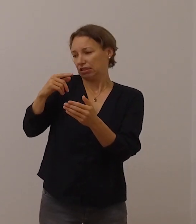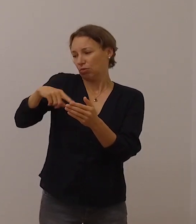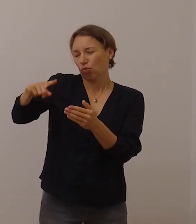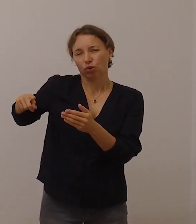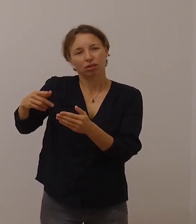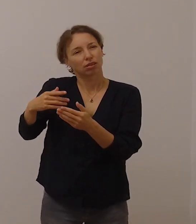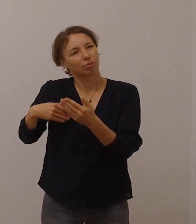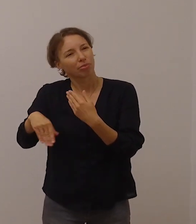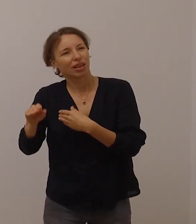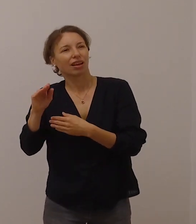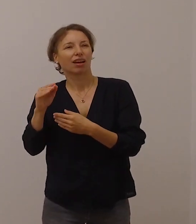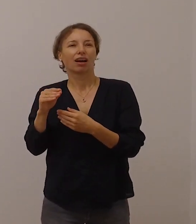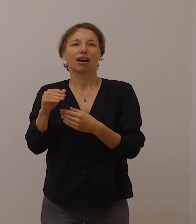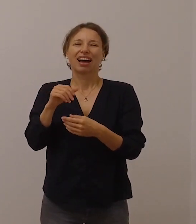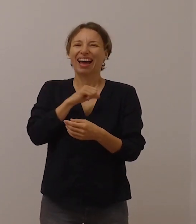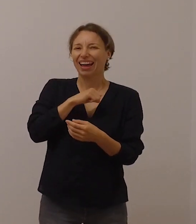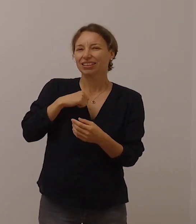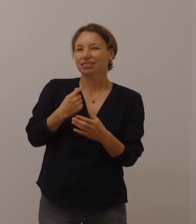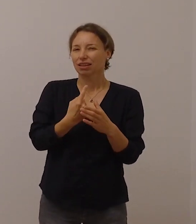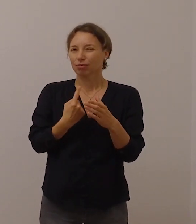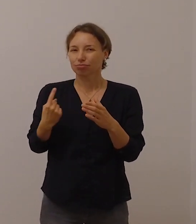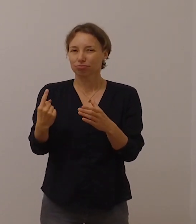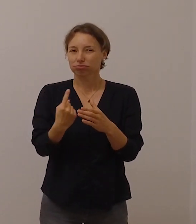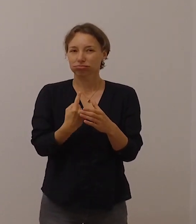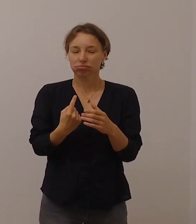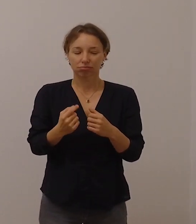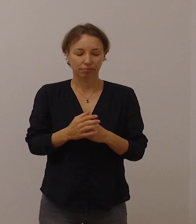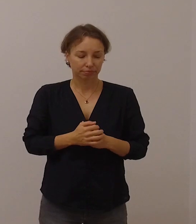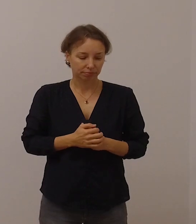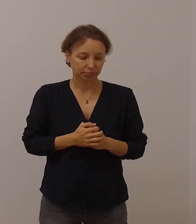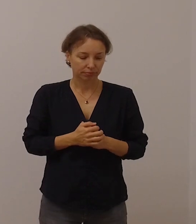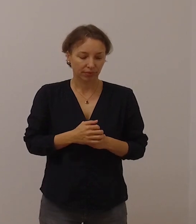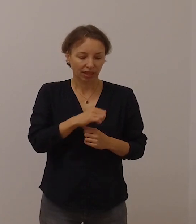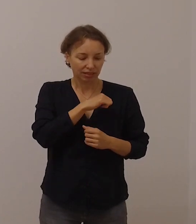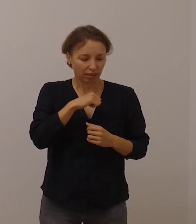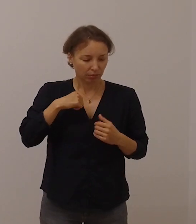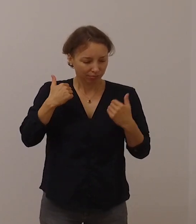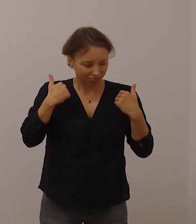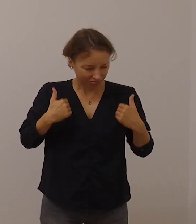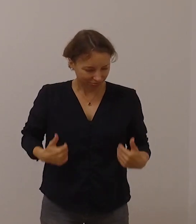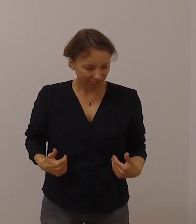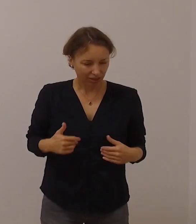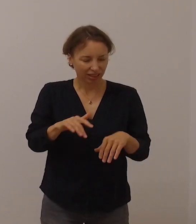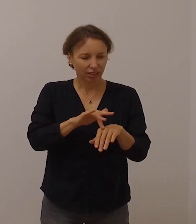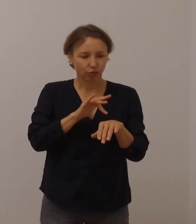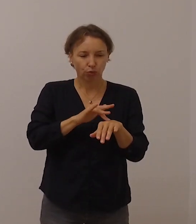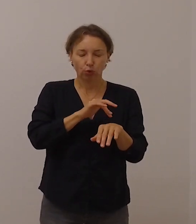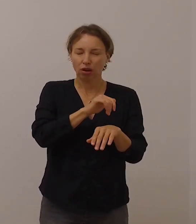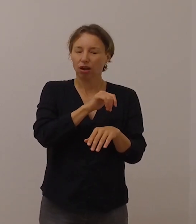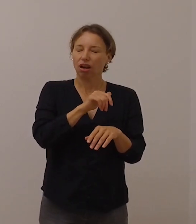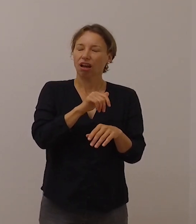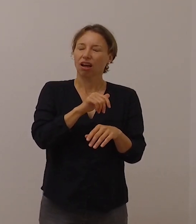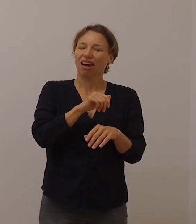Das Gefühl, allein gelassen zu sein, das ist ein Alarmsignal für die Gesellschaft,